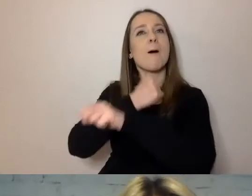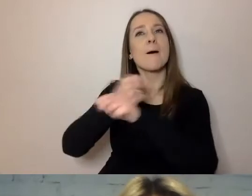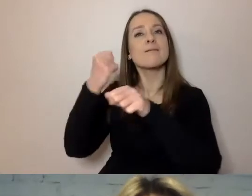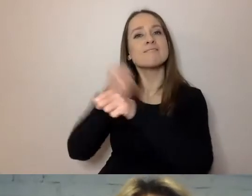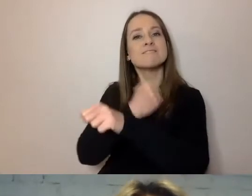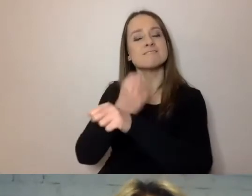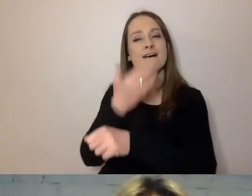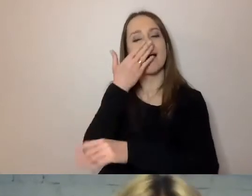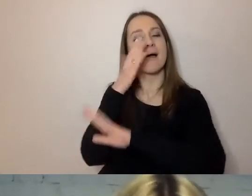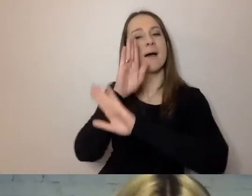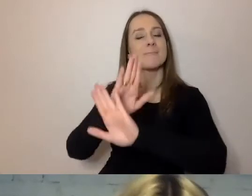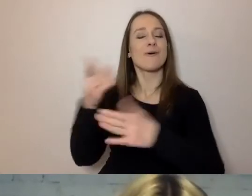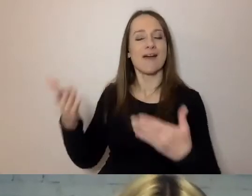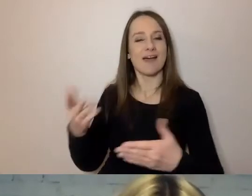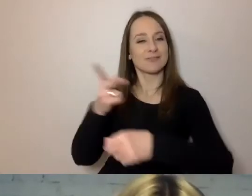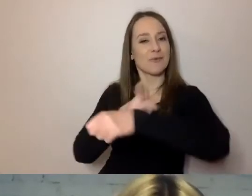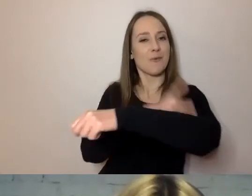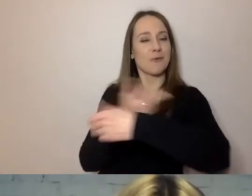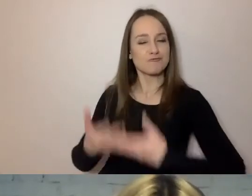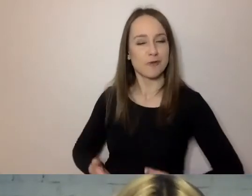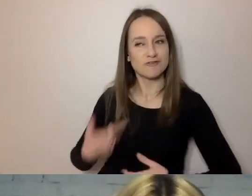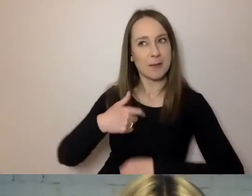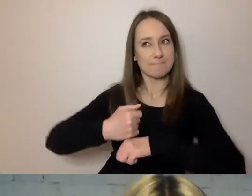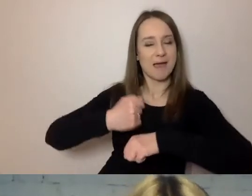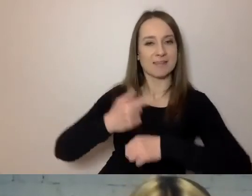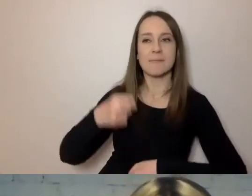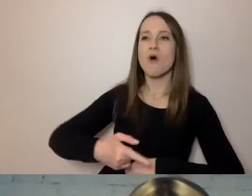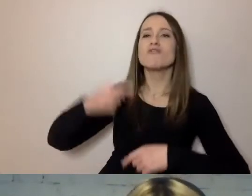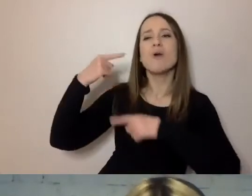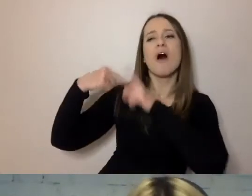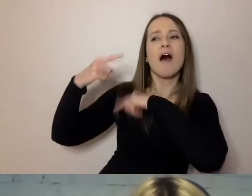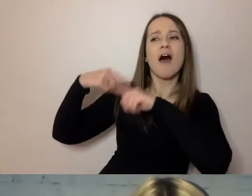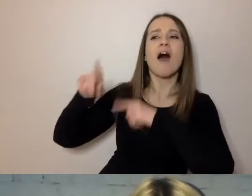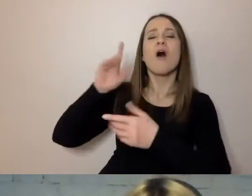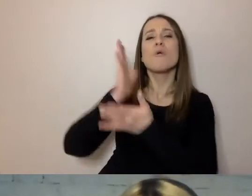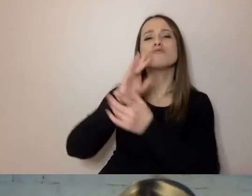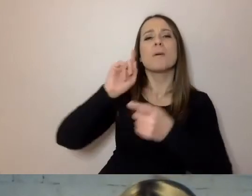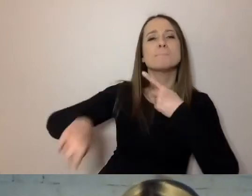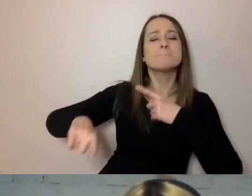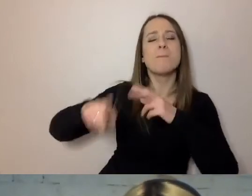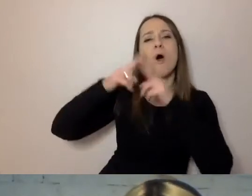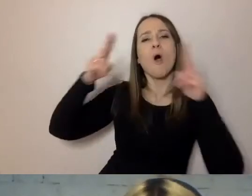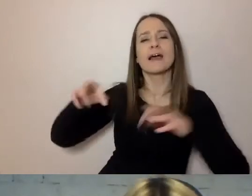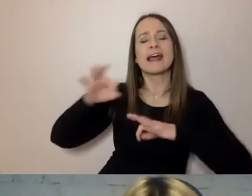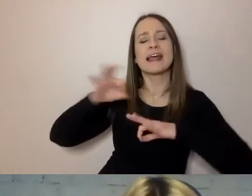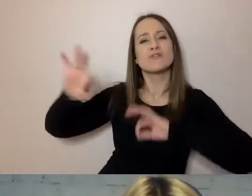Odziedziczyliśmy to po zaborach. Po tym, co było 100 lat temu.